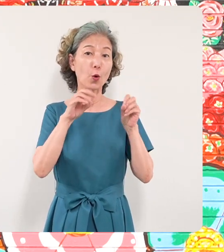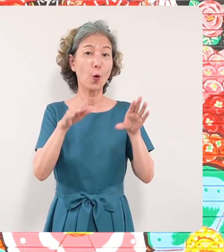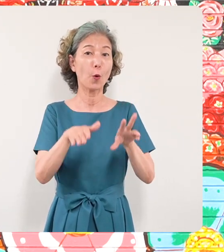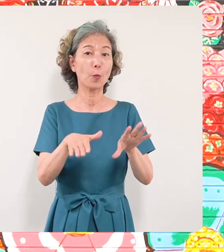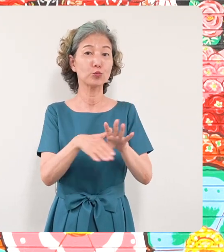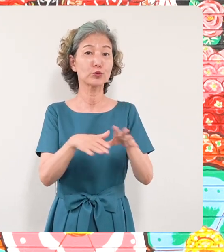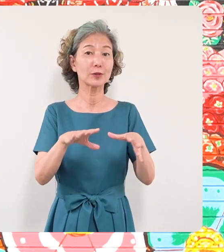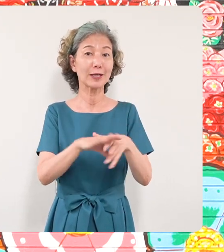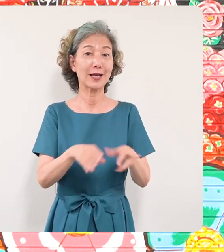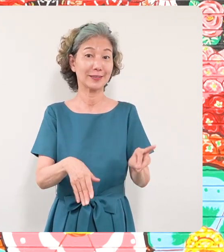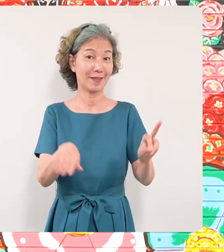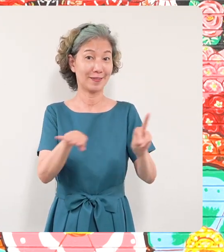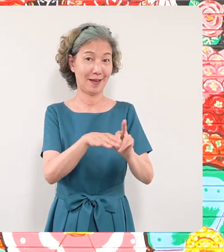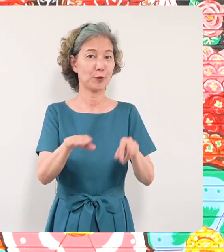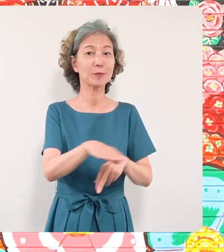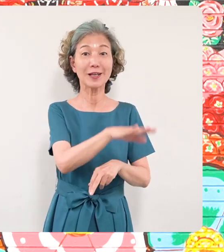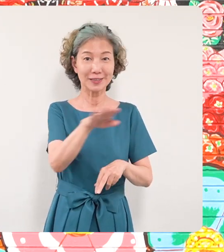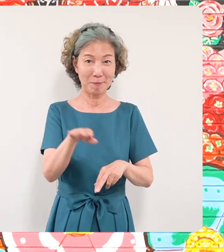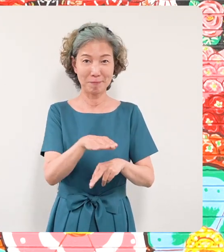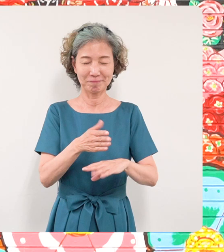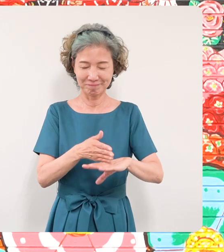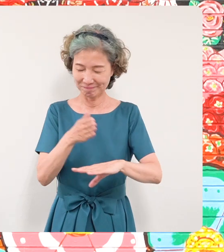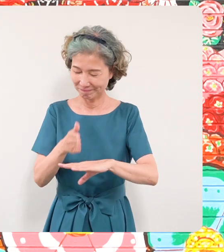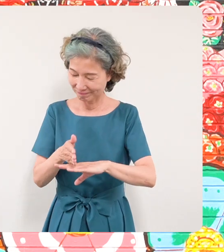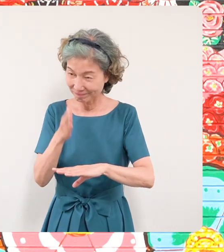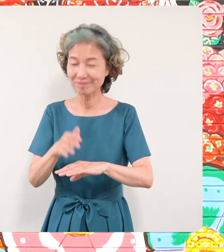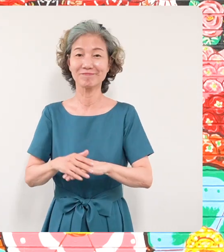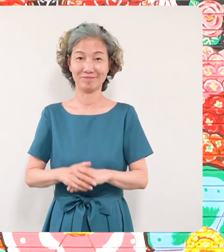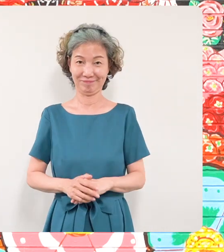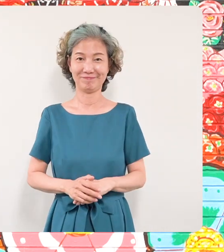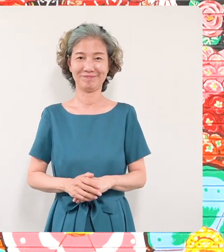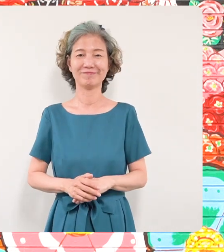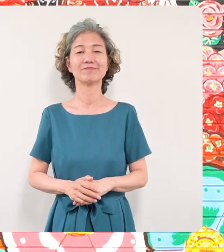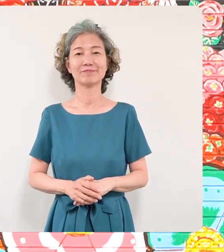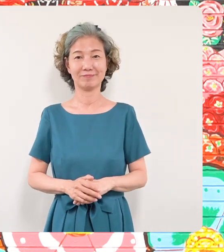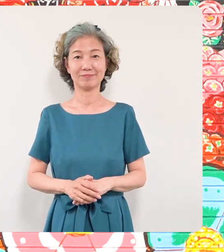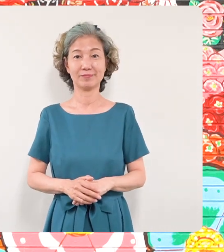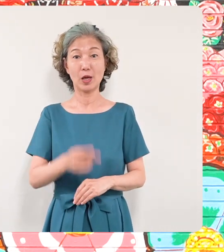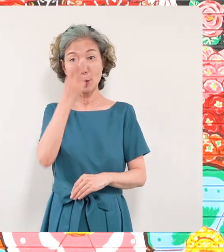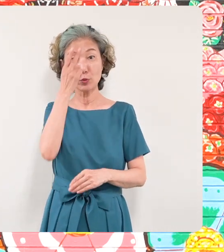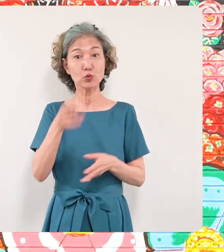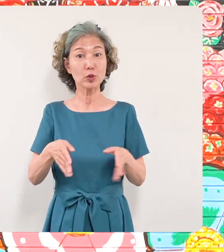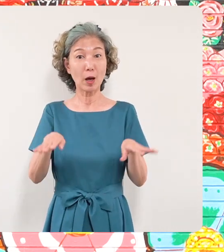と思います先ほど申し上げました ように美術館のギャラリーはこの